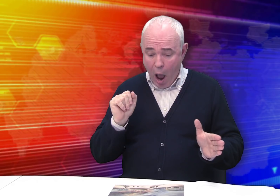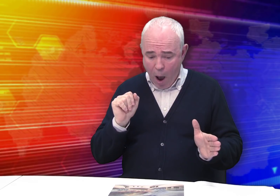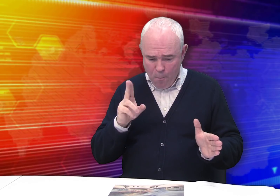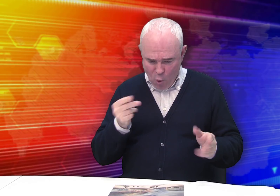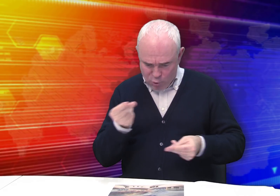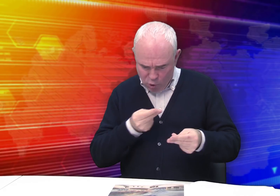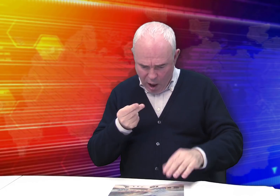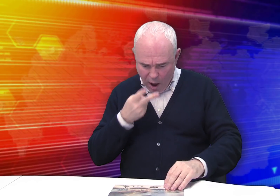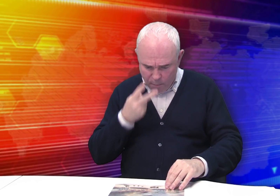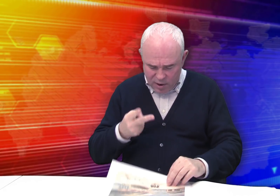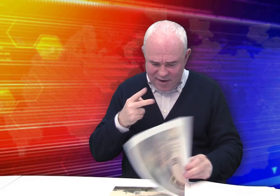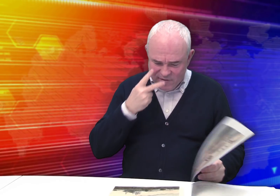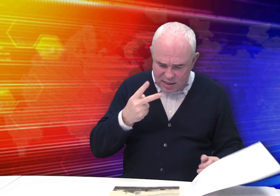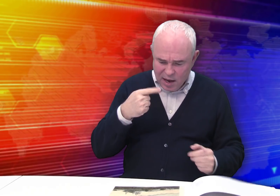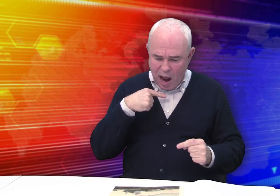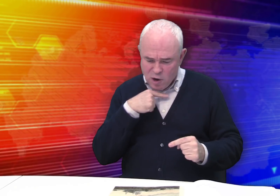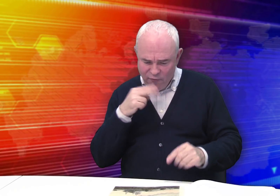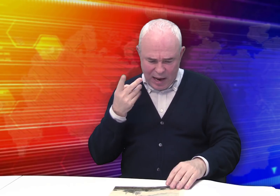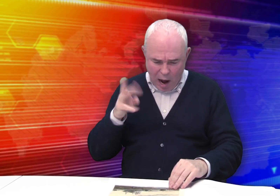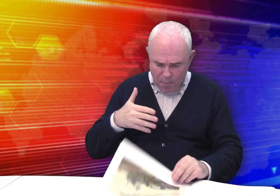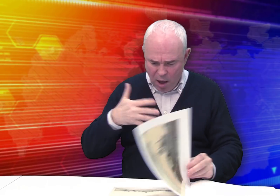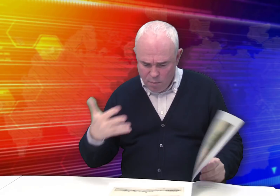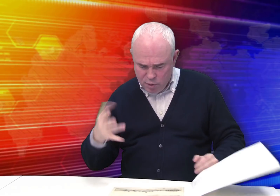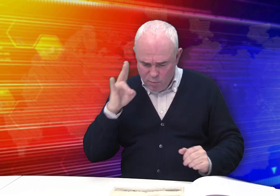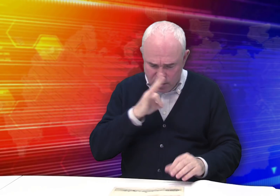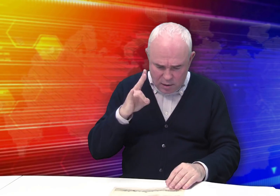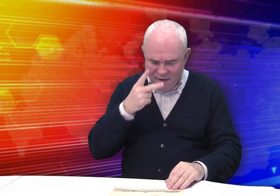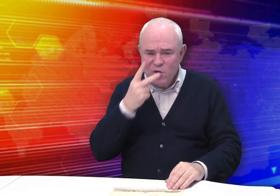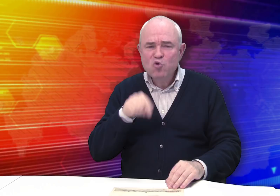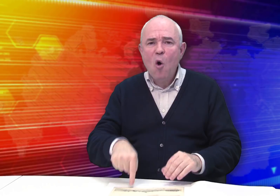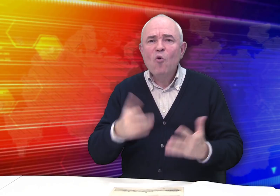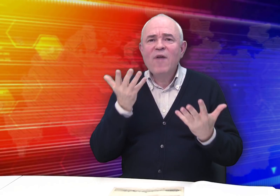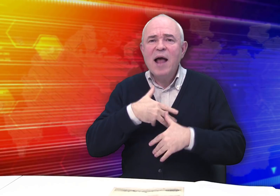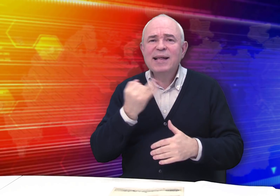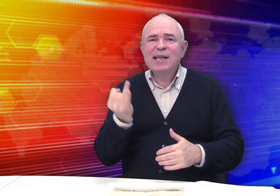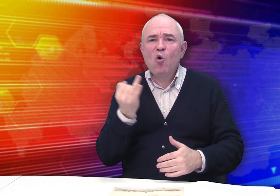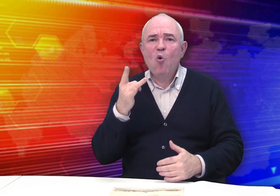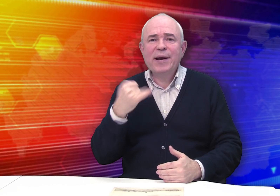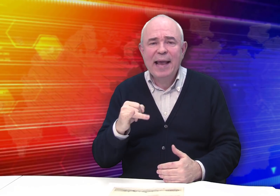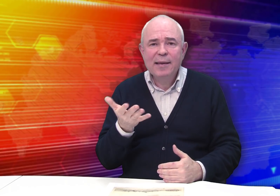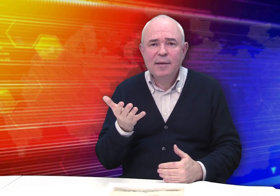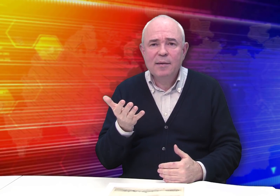По рисункам «Вид Рязанского кремля», видам монастырей видно, что он увлекался историей.